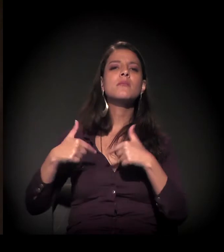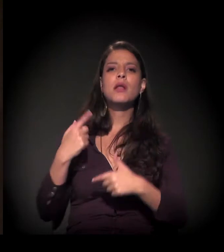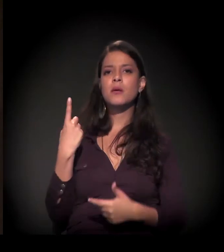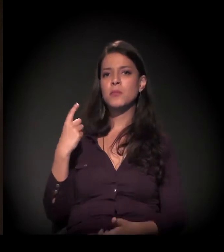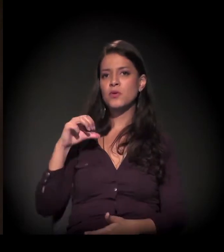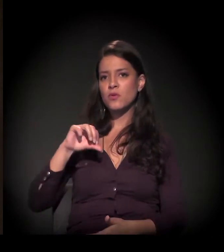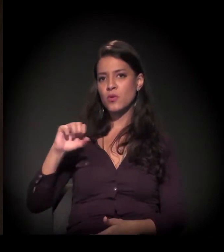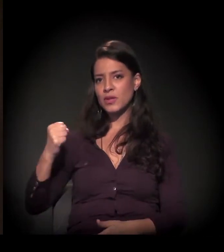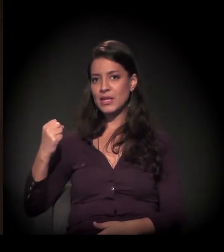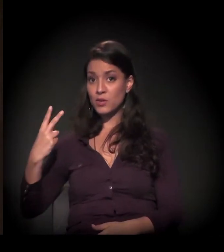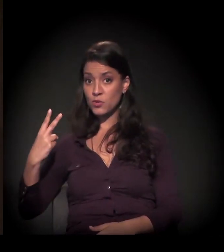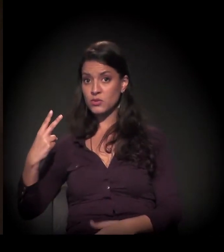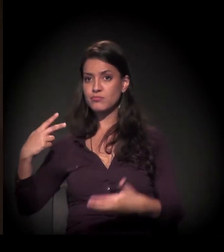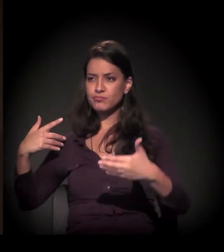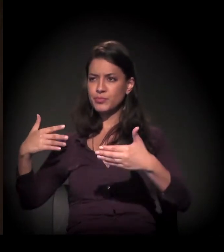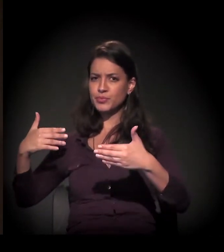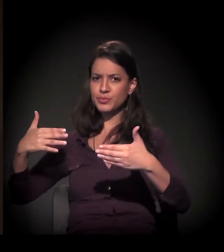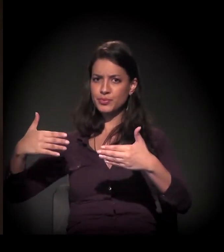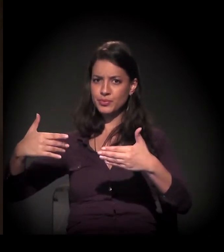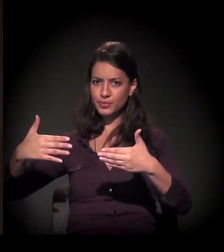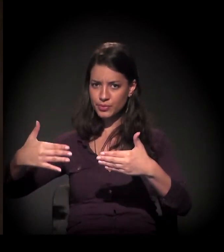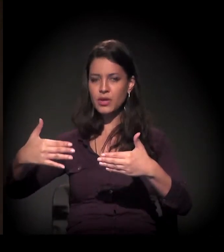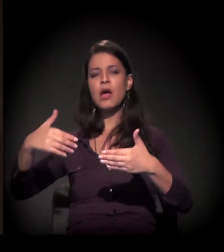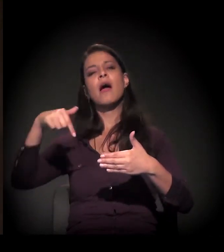que eu estou nesta luta pela moradia aqui na cidade...